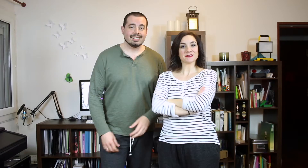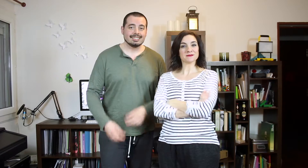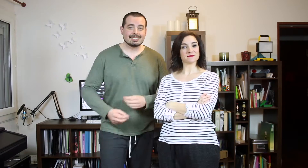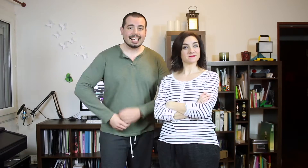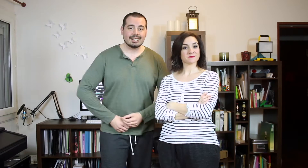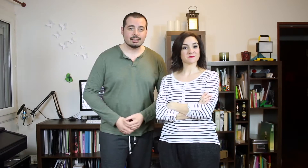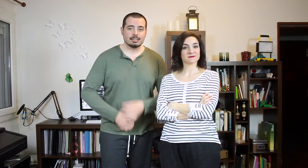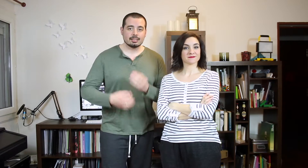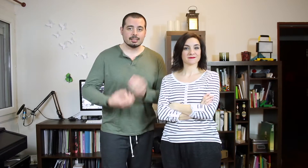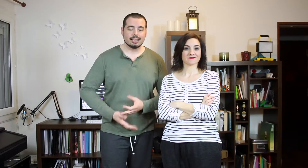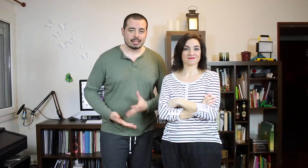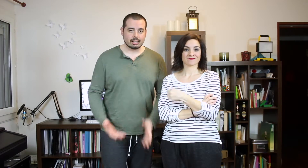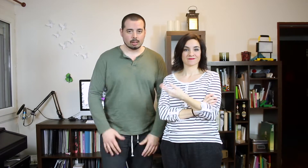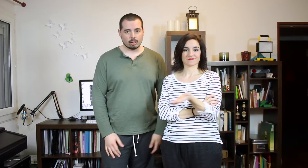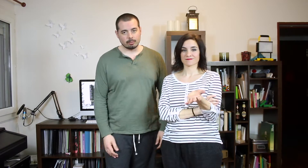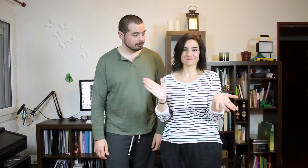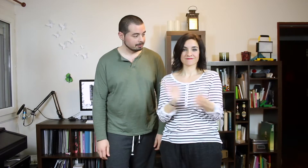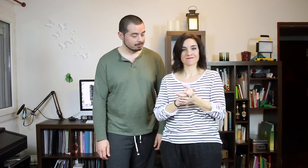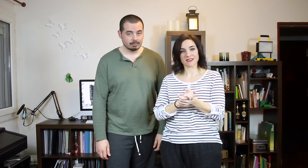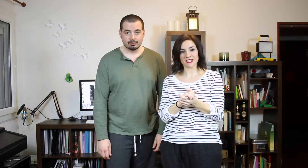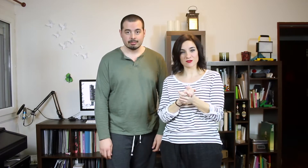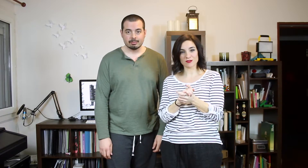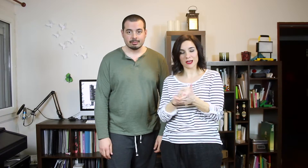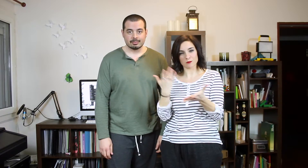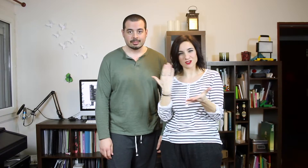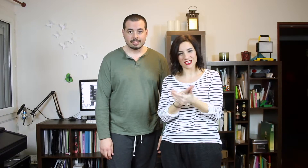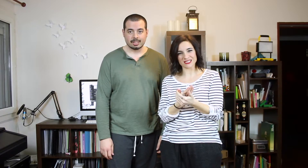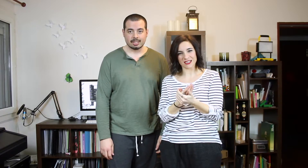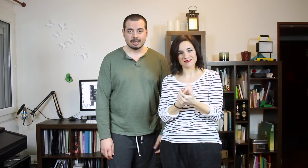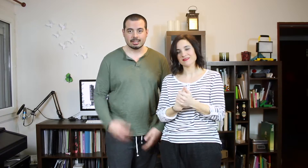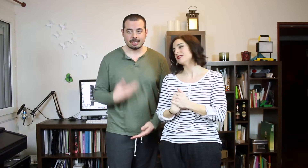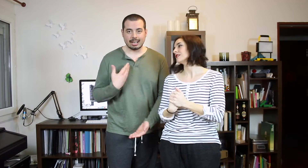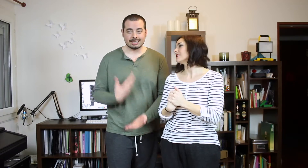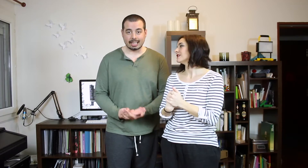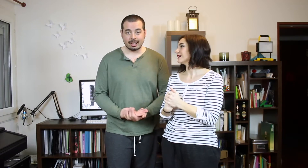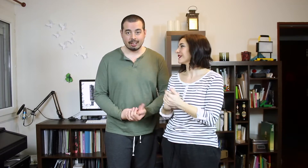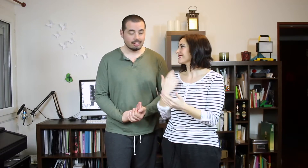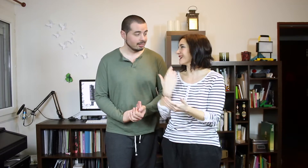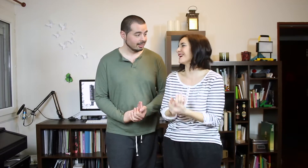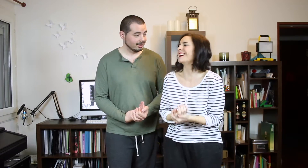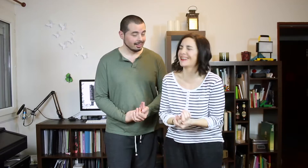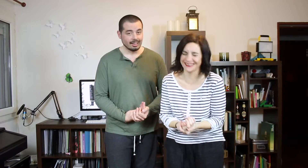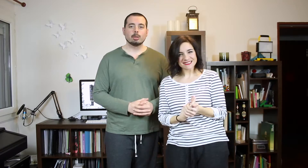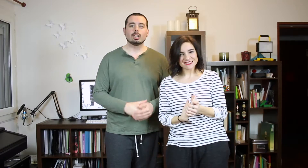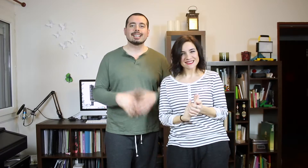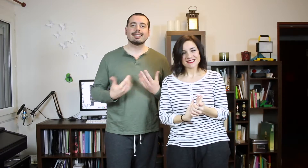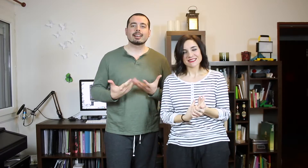El Tag del Reggaetón. ¿Queríais TAG? Pues aquí está. Pues aquí "es TAG" ;)